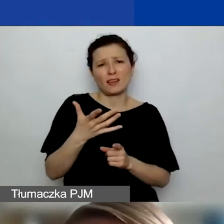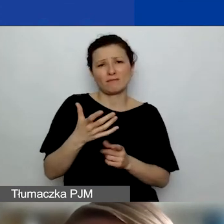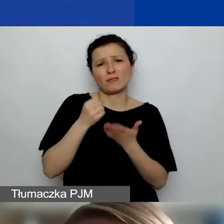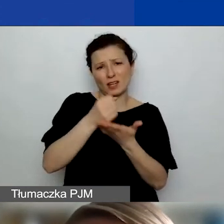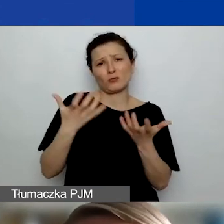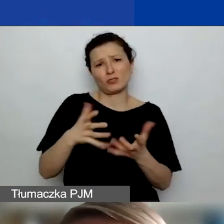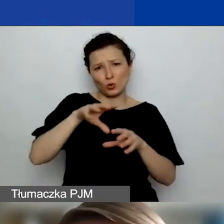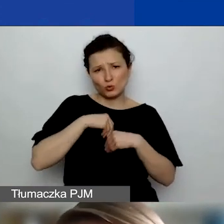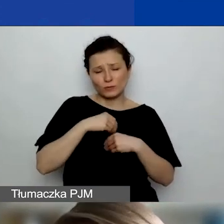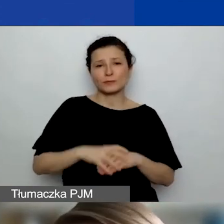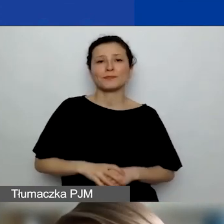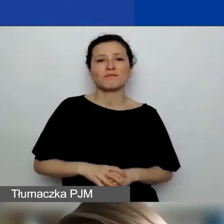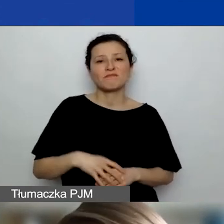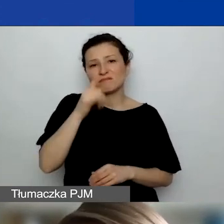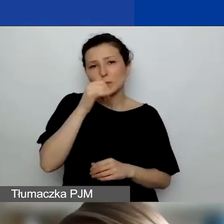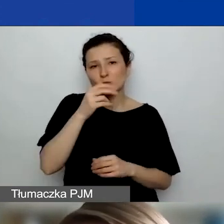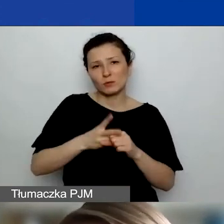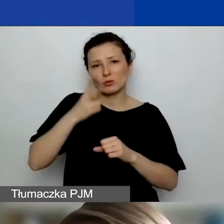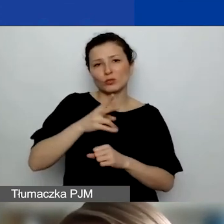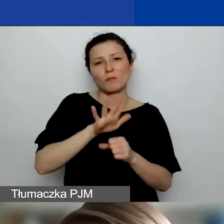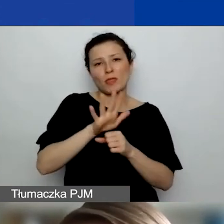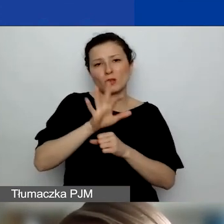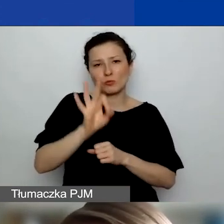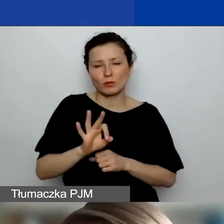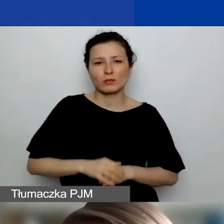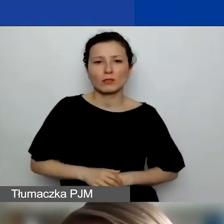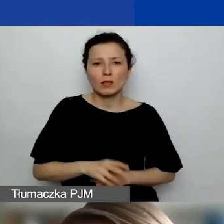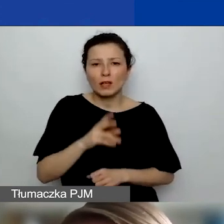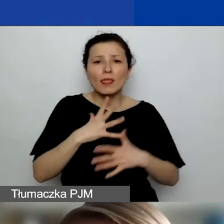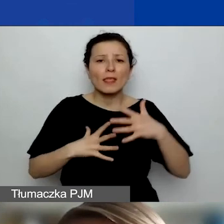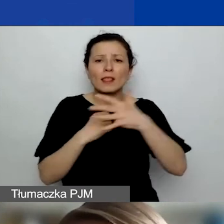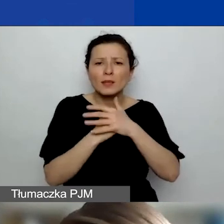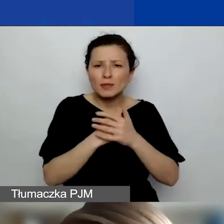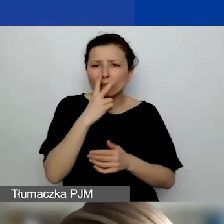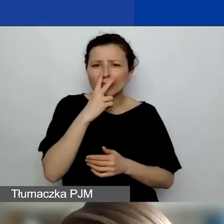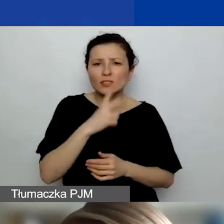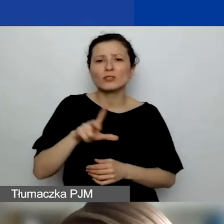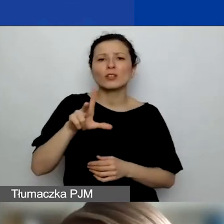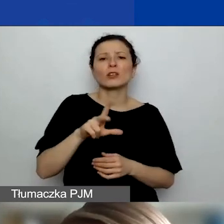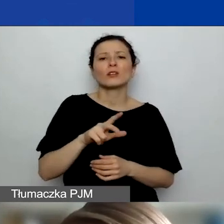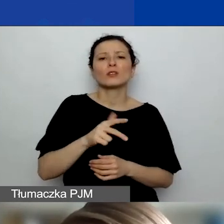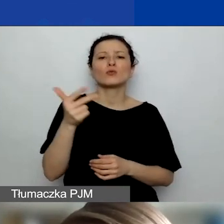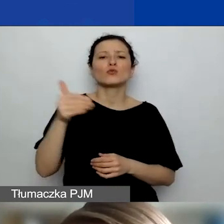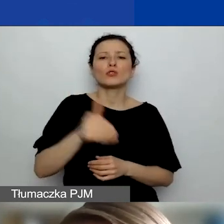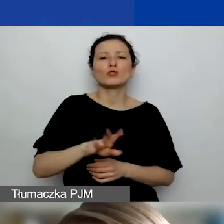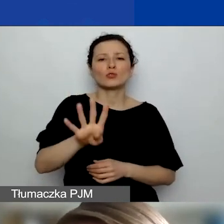nie możecie przekraczać tych 15%, czyli jak widać, te limity to maksymalnie 3450 euro dla grantów małych